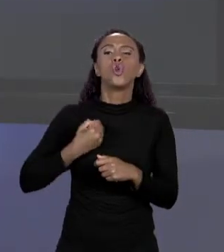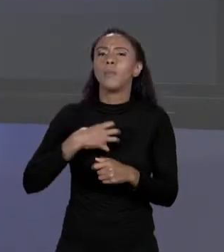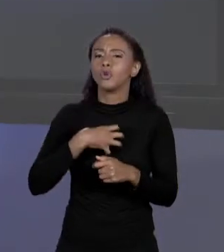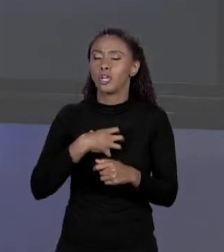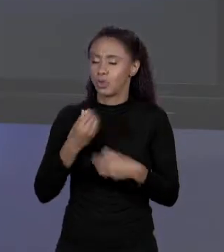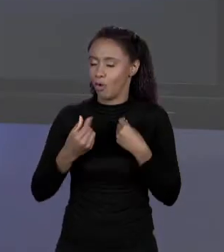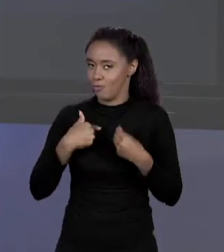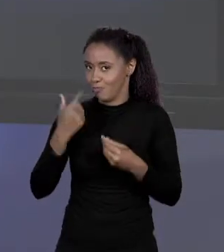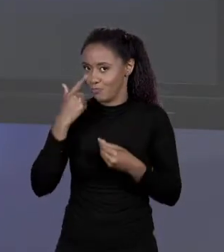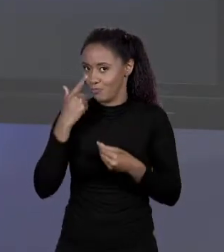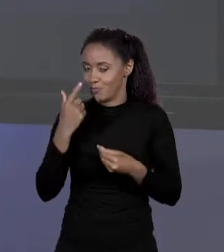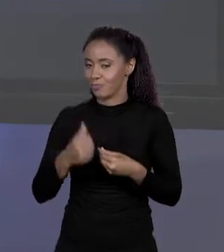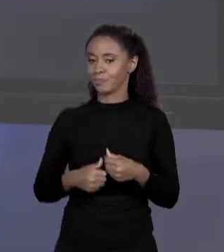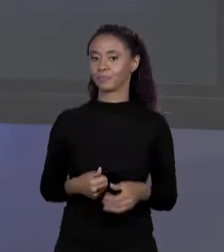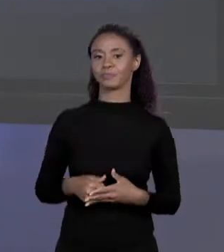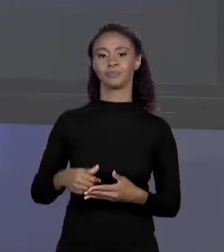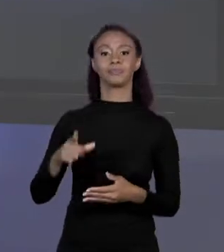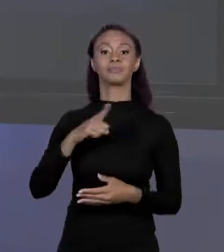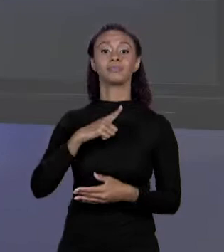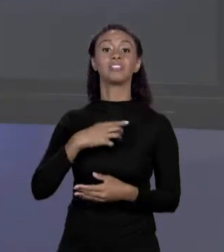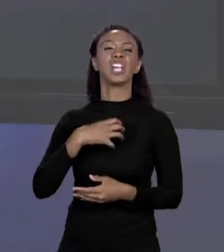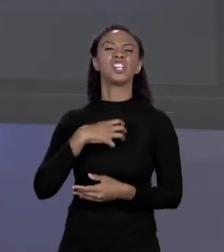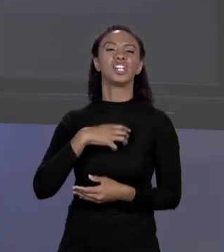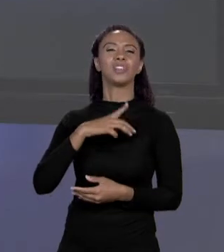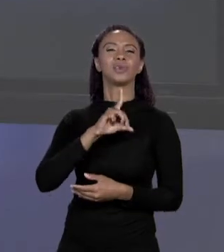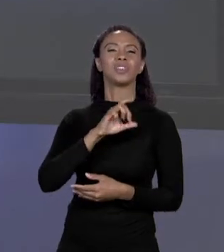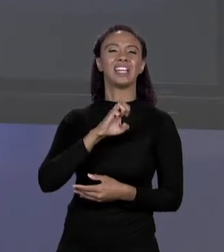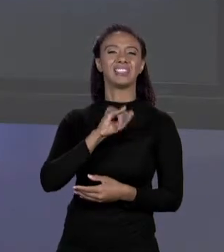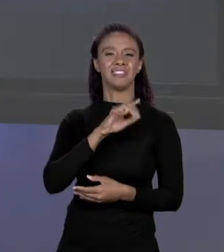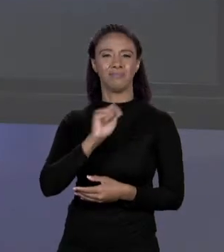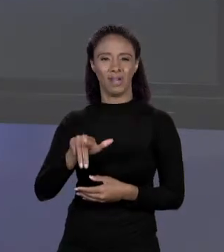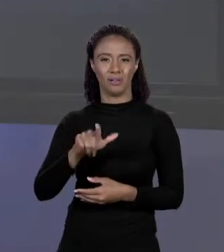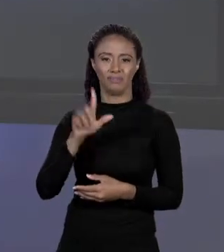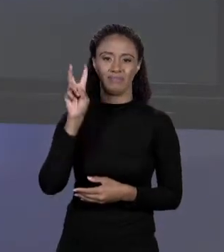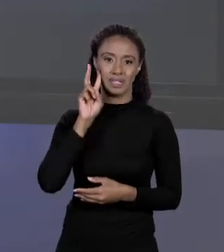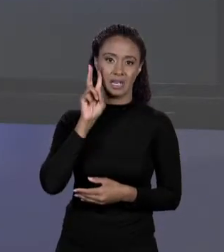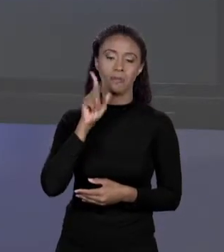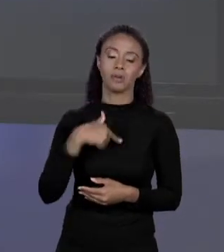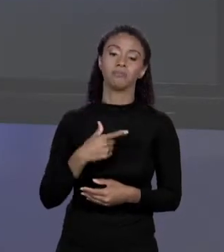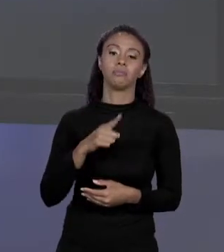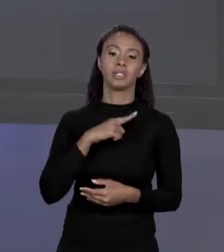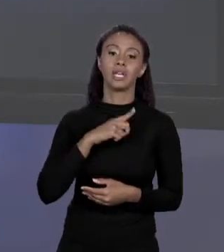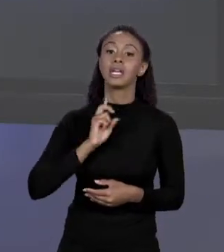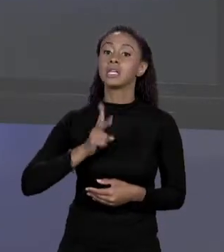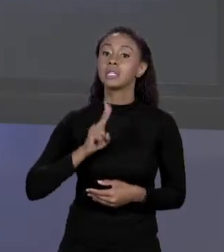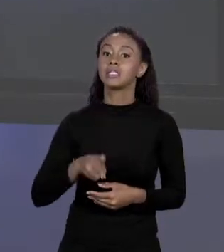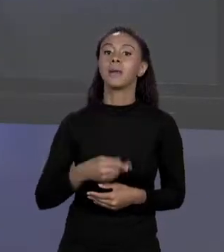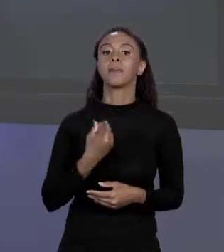POUCO, NÓS TEMOS EM DECIMAL OS NÚMEROS A BASE DE 0 A 9, BASE 10, EM BINÁRIO ELES FICARIAM